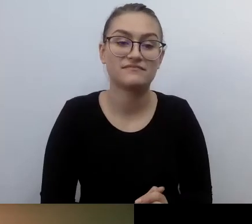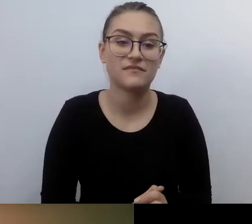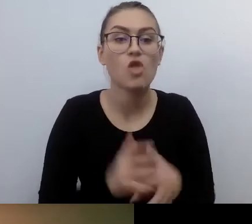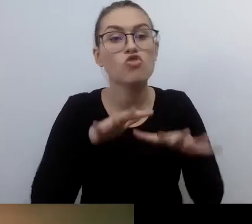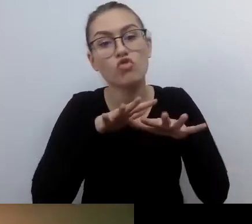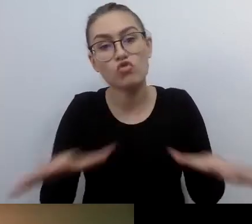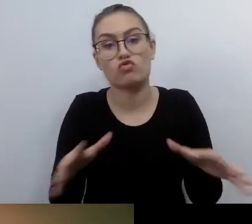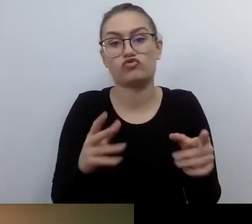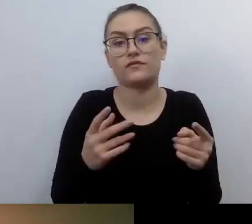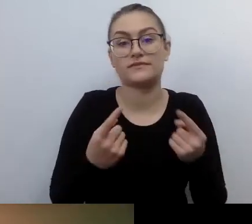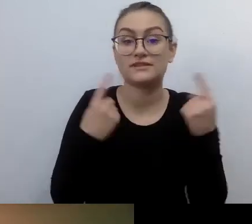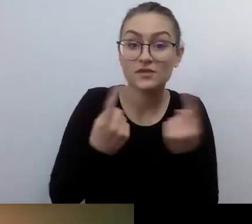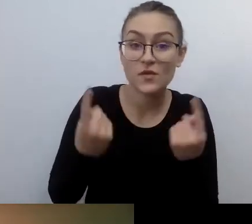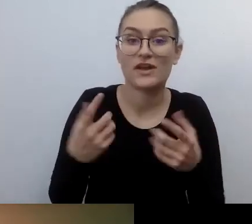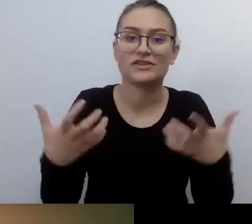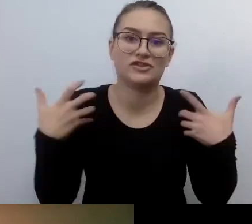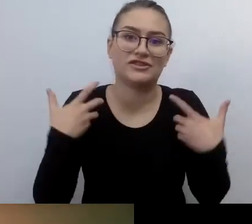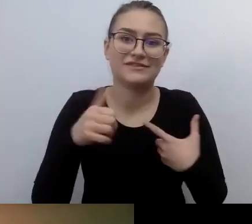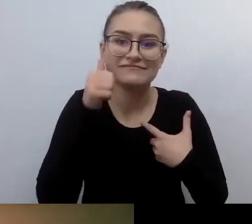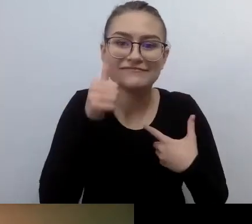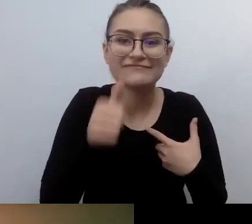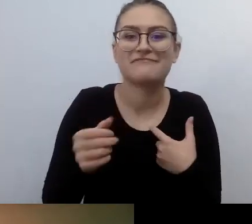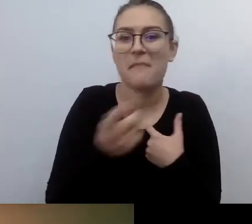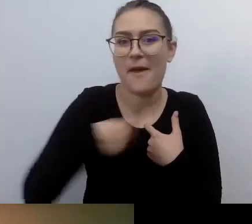Gdzie jesteśmy zobowiązani do podpisania umowy.